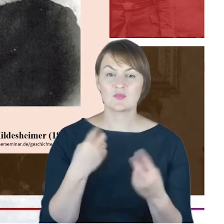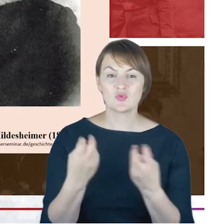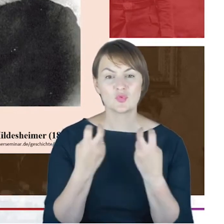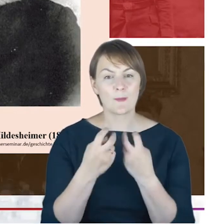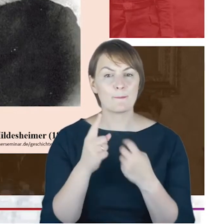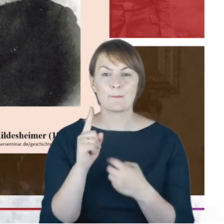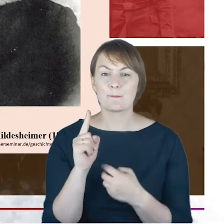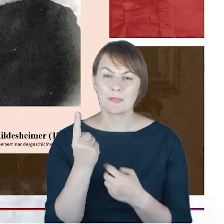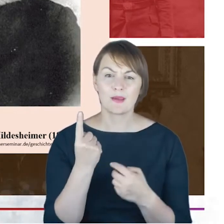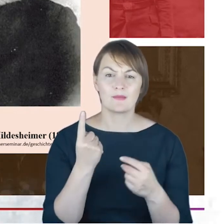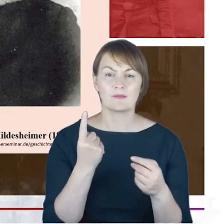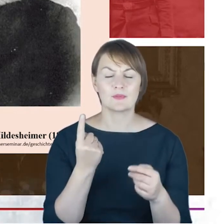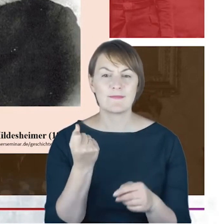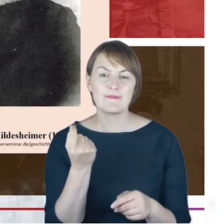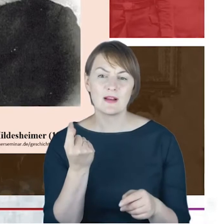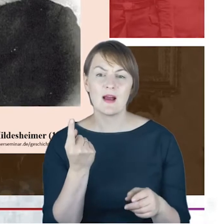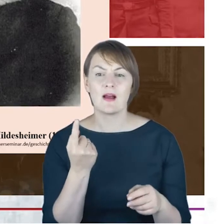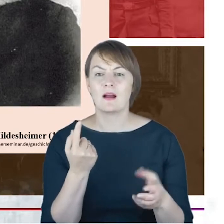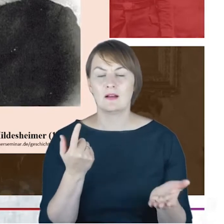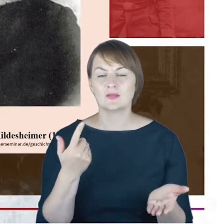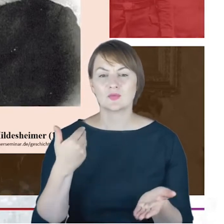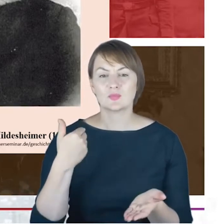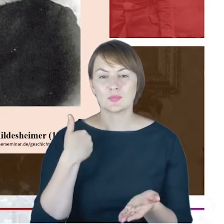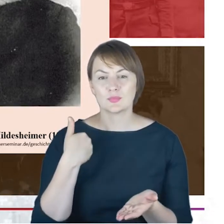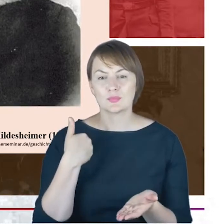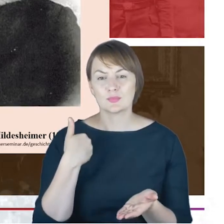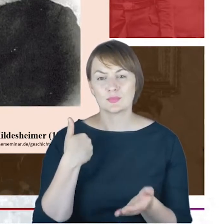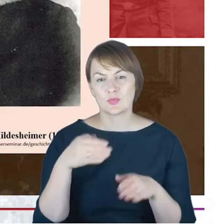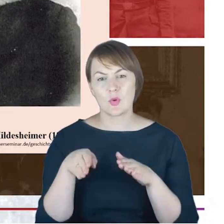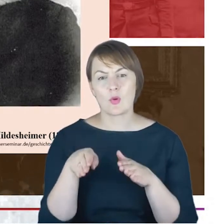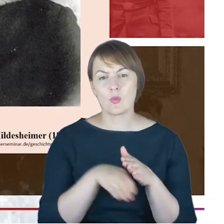tym 73 rokiem, kiedy Cohn jest już w kuratorium seminarium